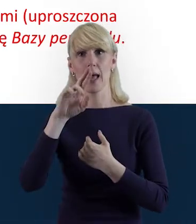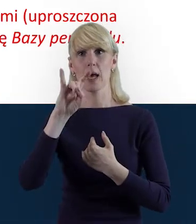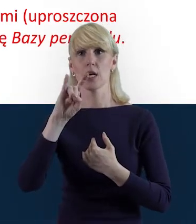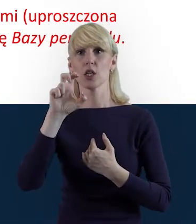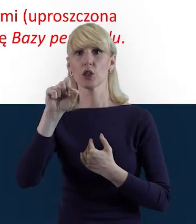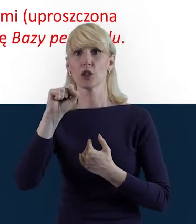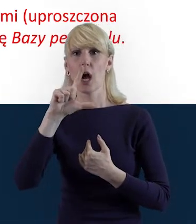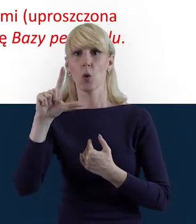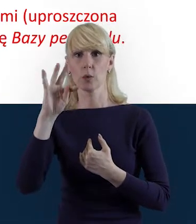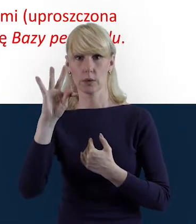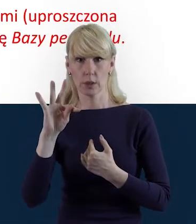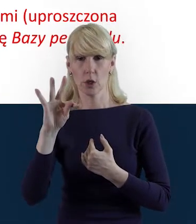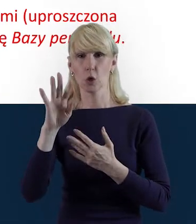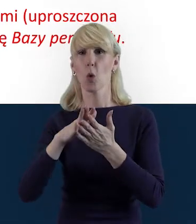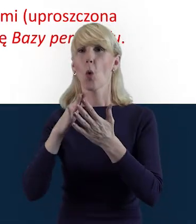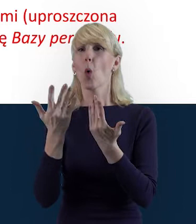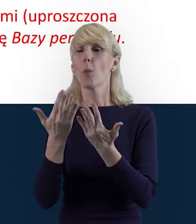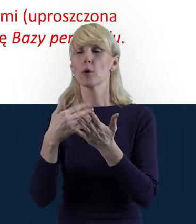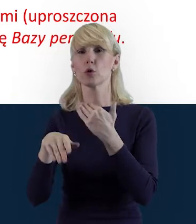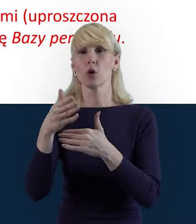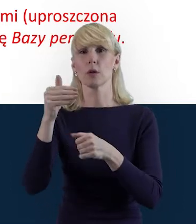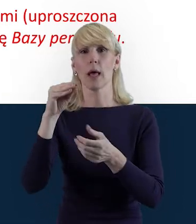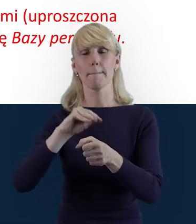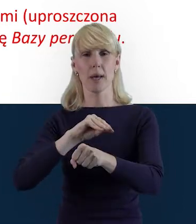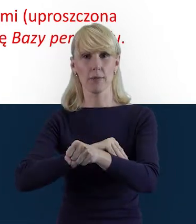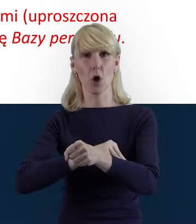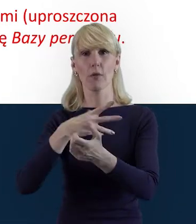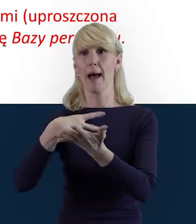czyli tak zwana uproszczona metoda rozliczania wydatków,